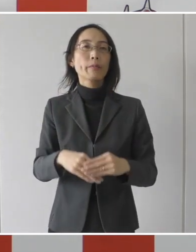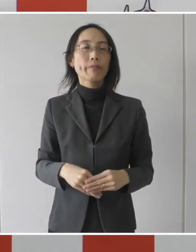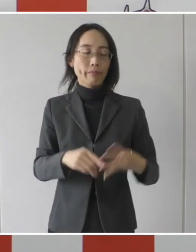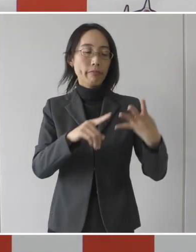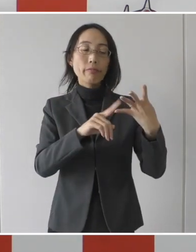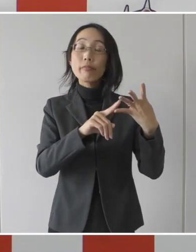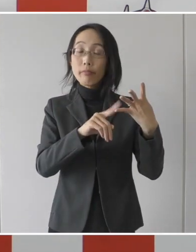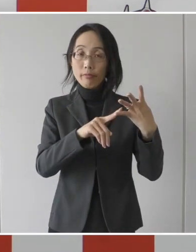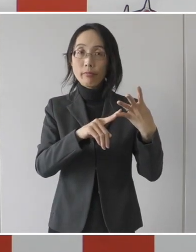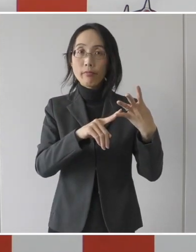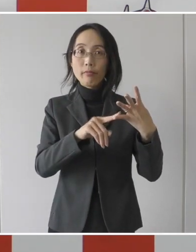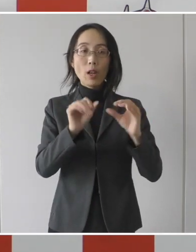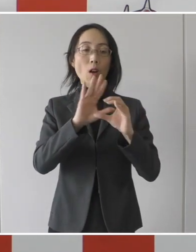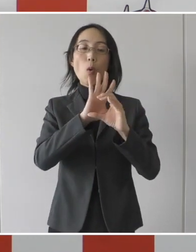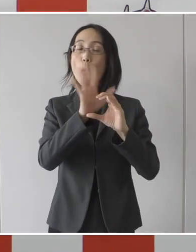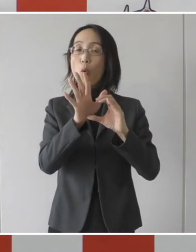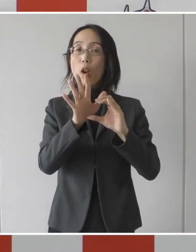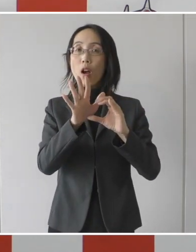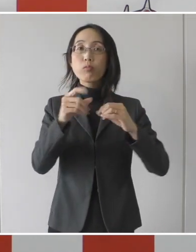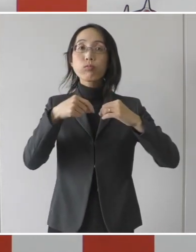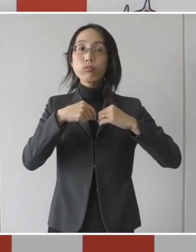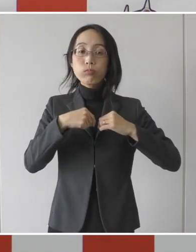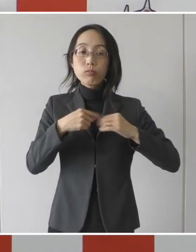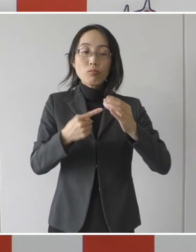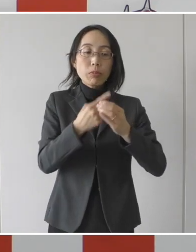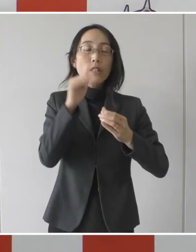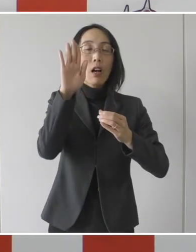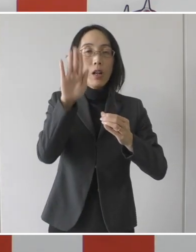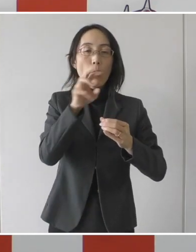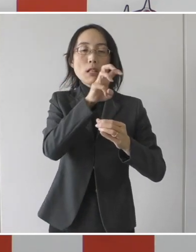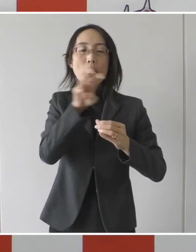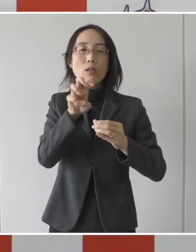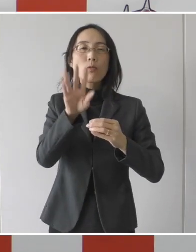または4番目、発症後30日を経過した方。